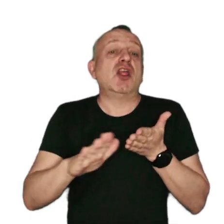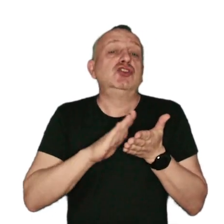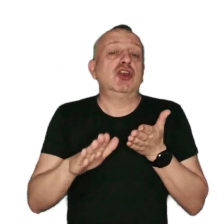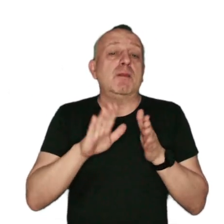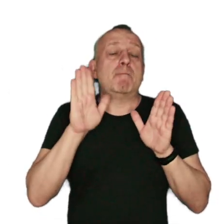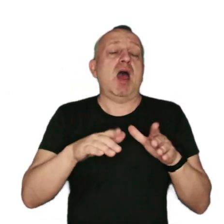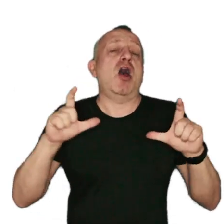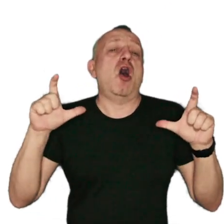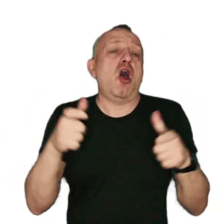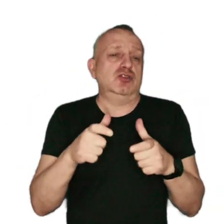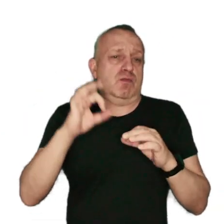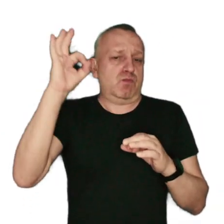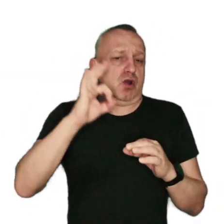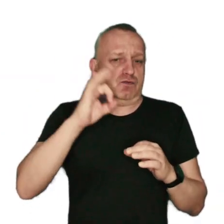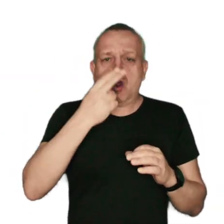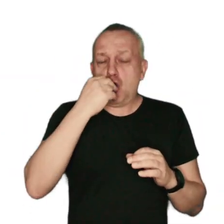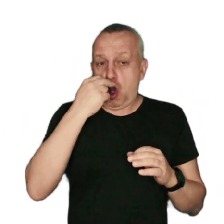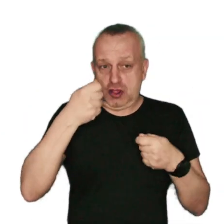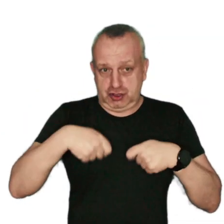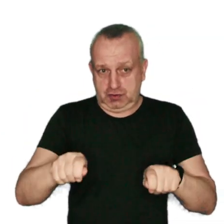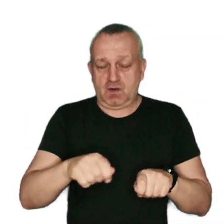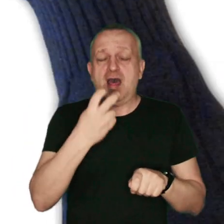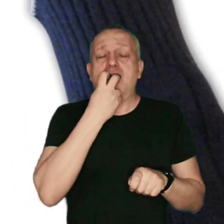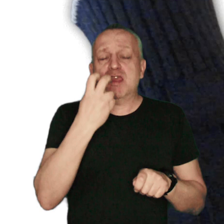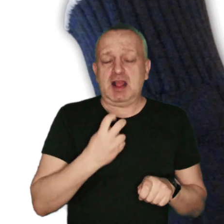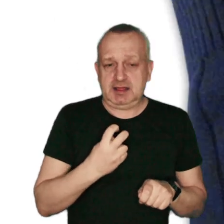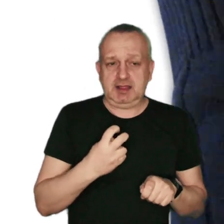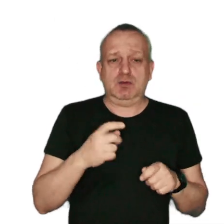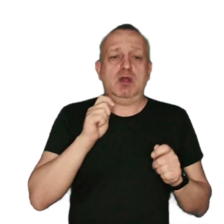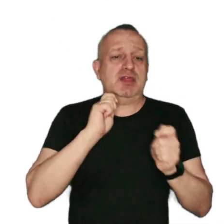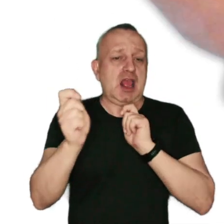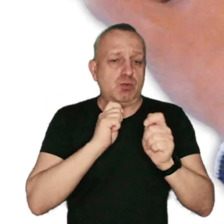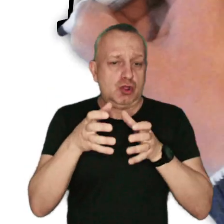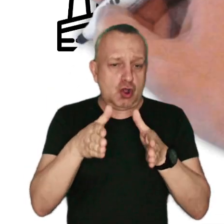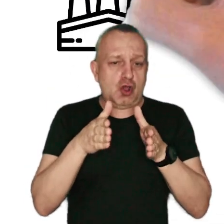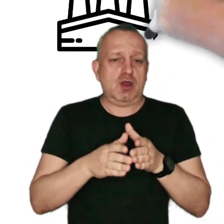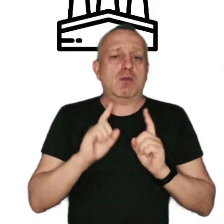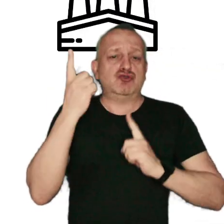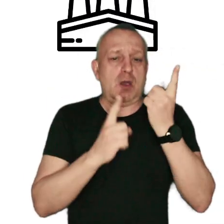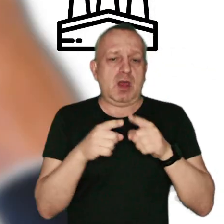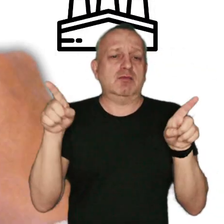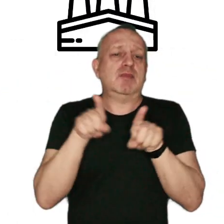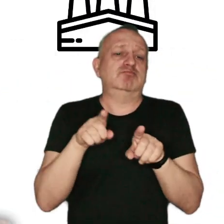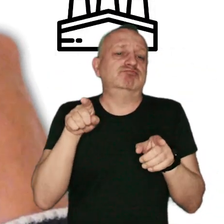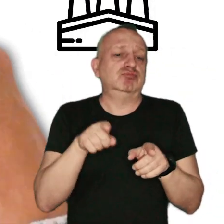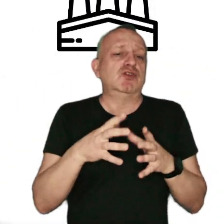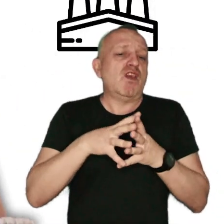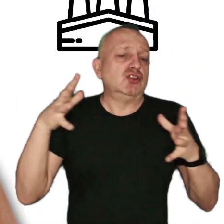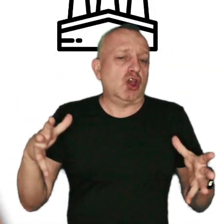w ograniczonym procencie: rolnictwo, energetyka, transport drogowy, przemysł, a w przeważającej większości